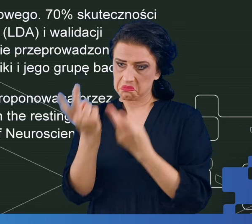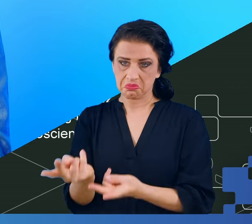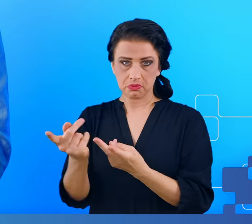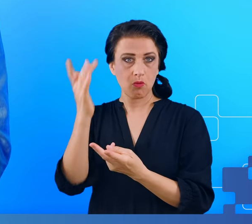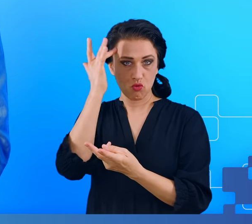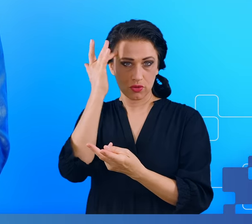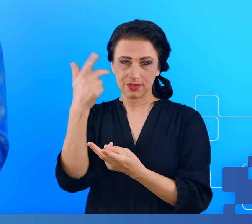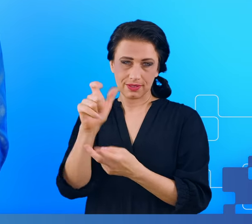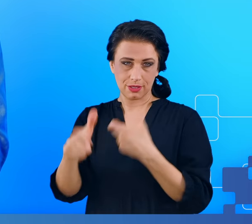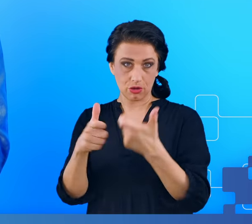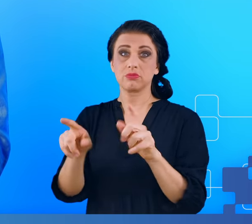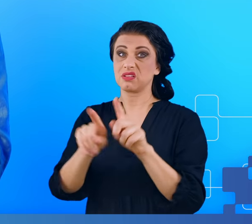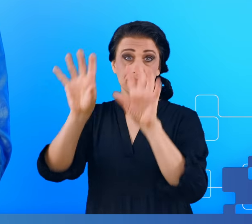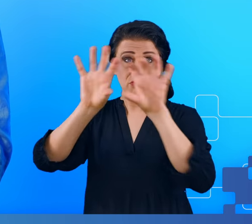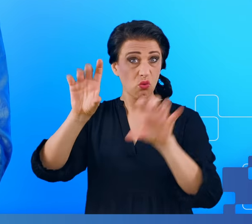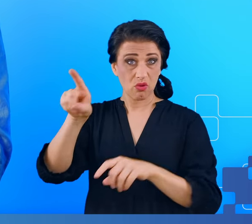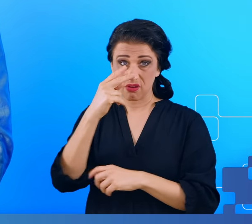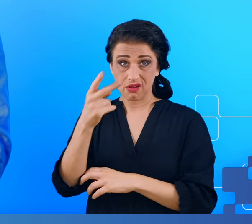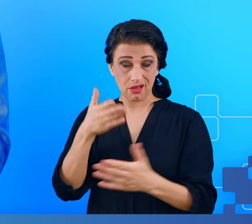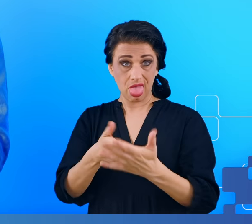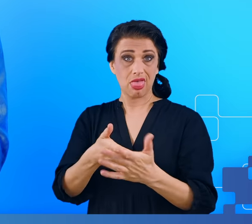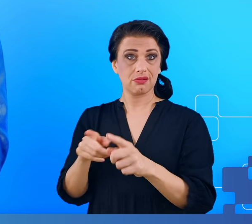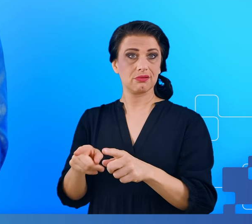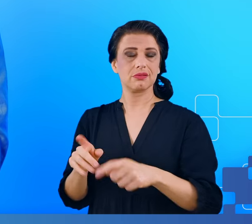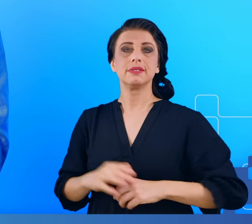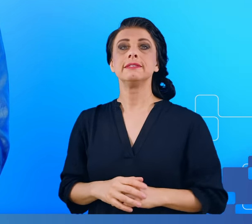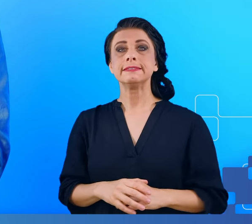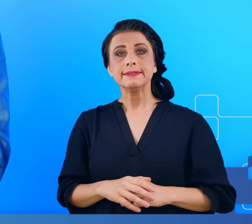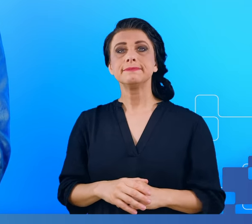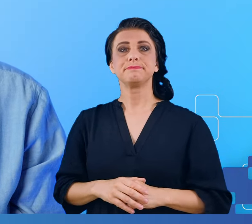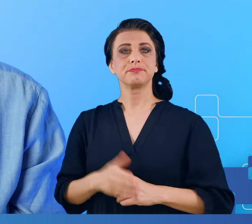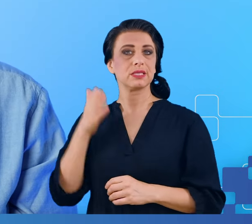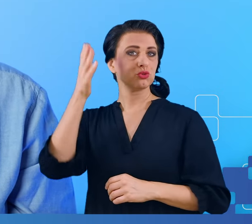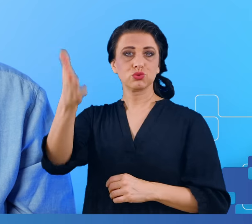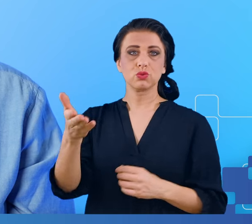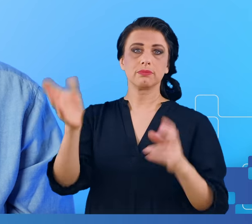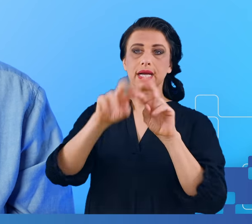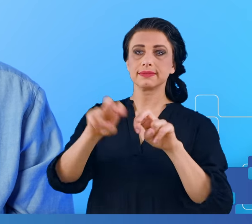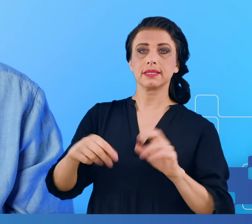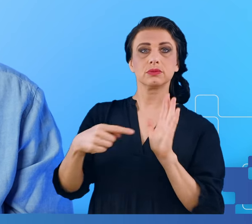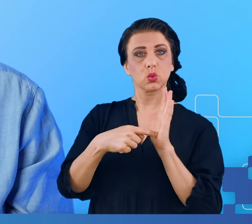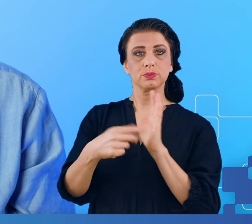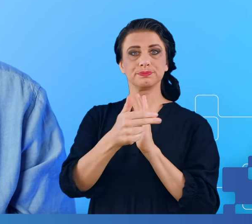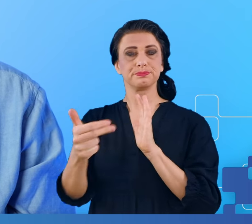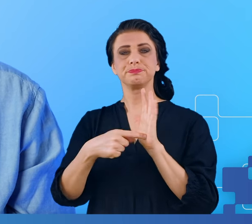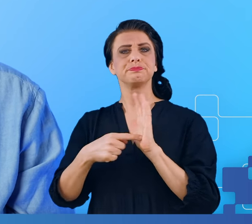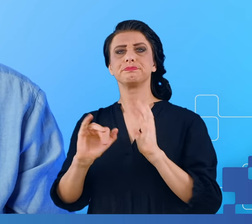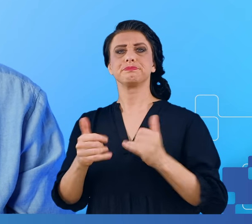Jakie to może mieć znaczenie dla przyszłości badań nad tą tematyką, nad tą problematyką?